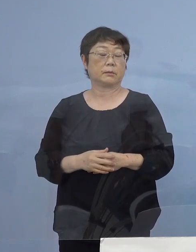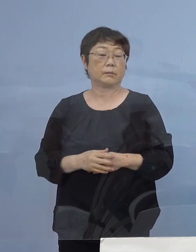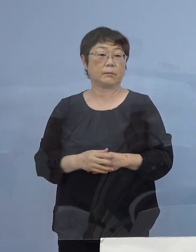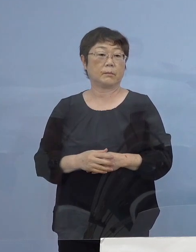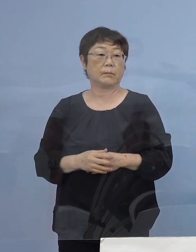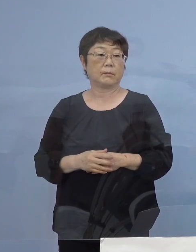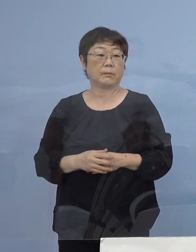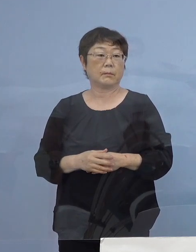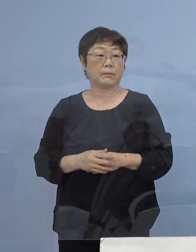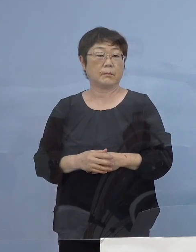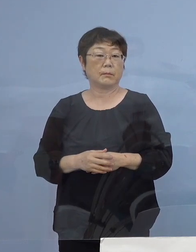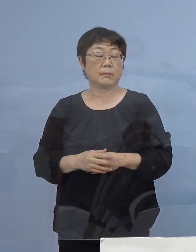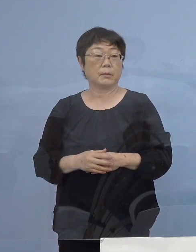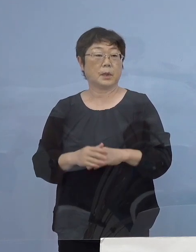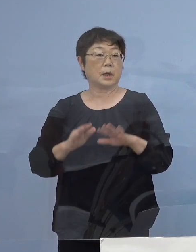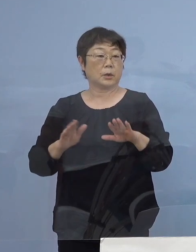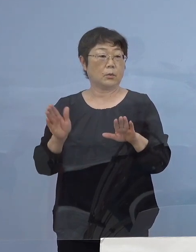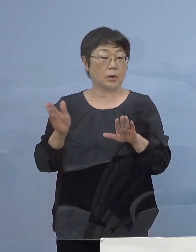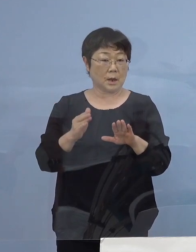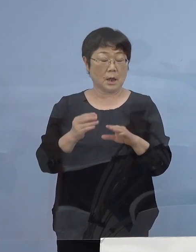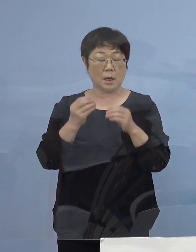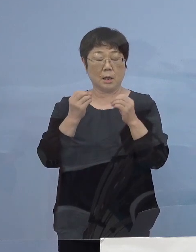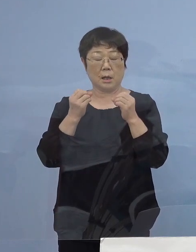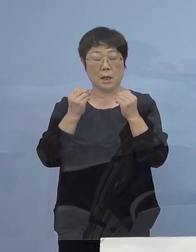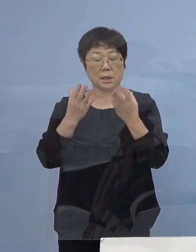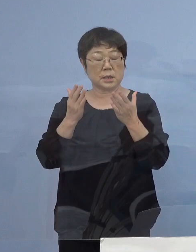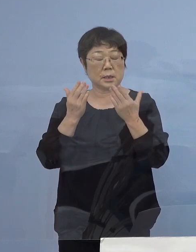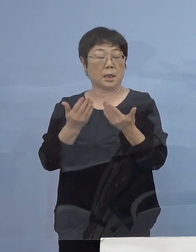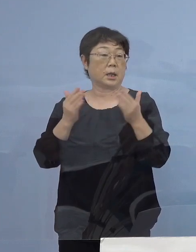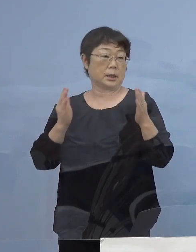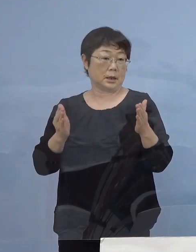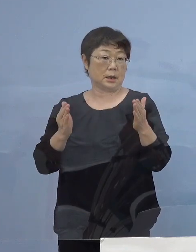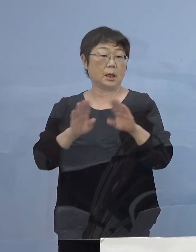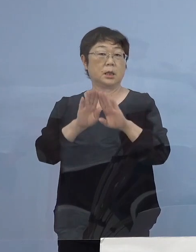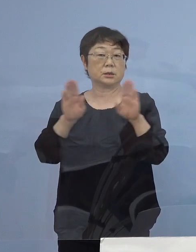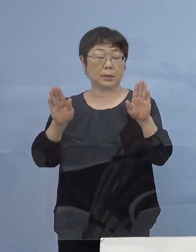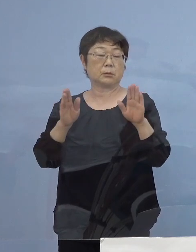また、本日から新学期を迎える学校も出て参りました